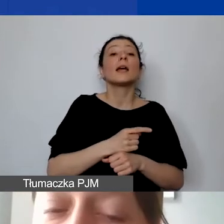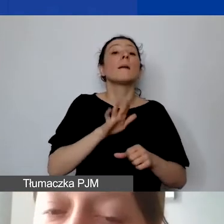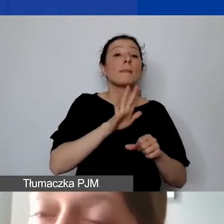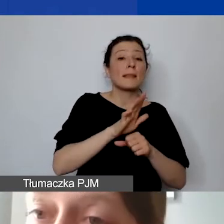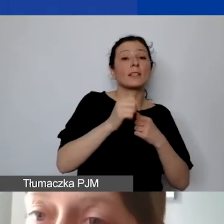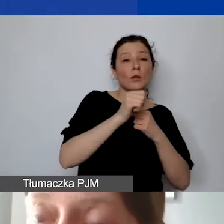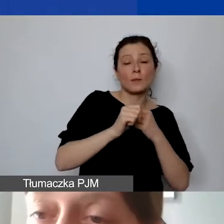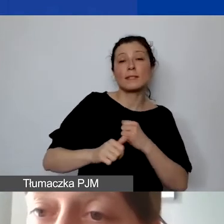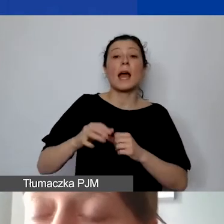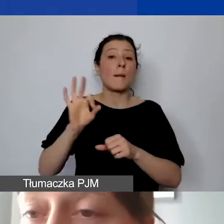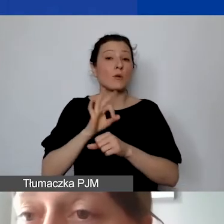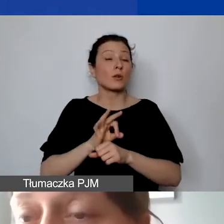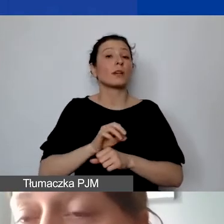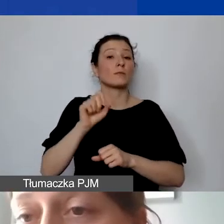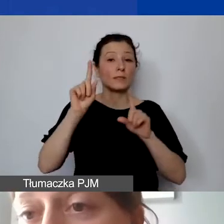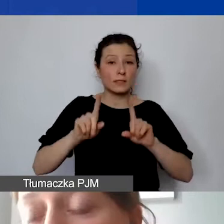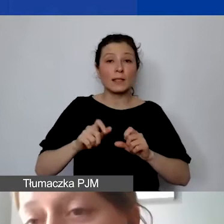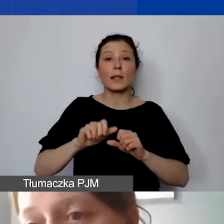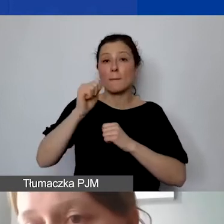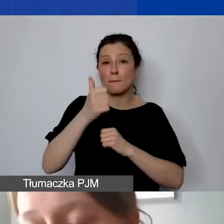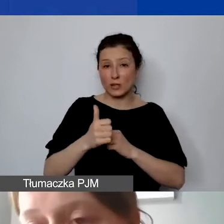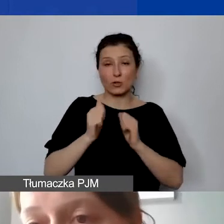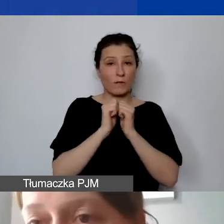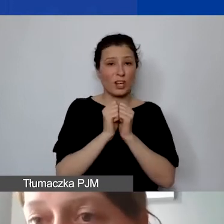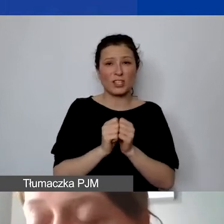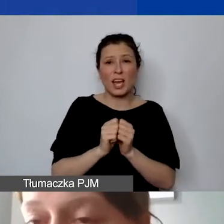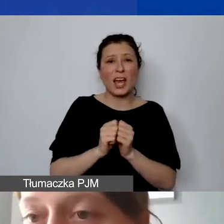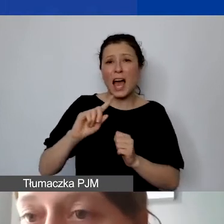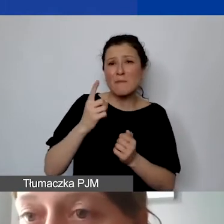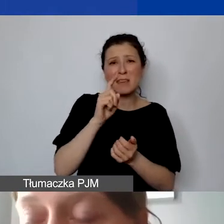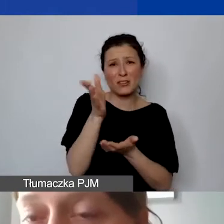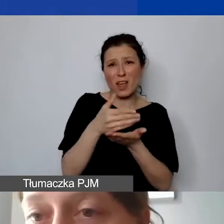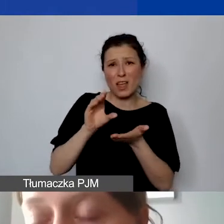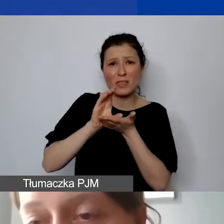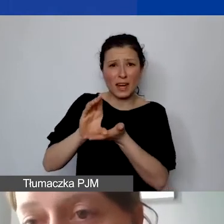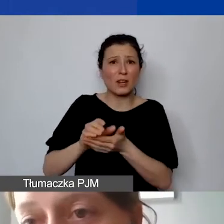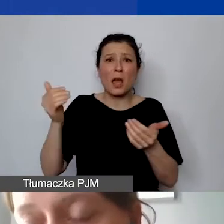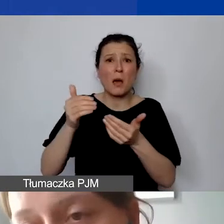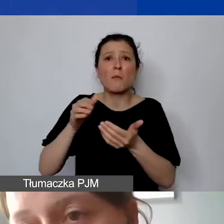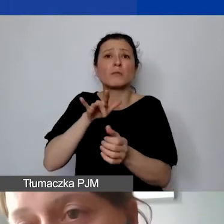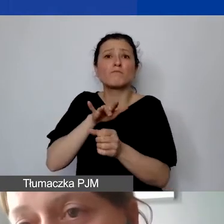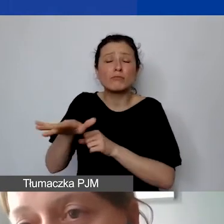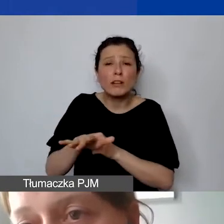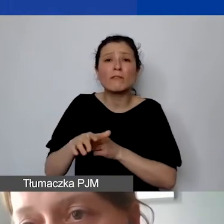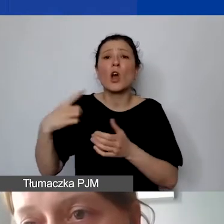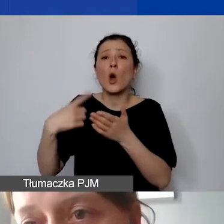ale pierwsze środki mogą wpłynąć dopiero w ostatnim kwartale. To niekoniecznie będzie oznaczało,